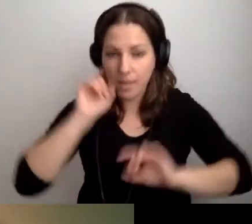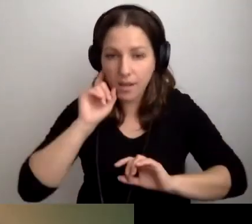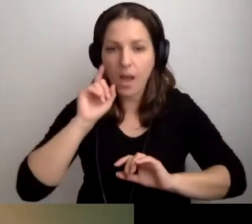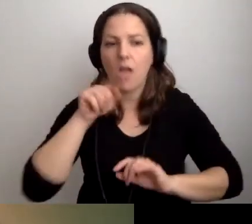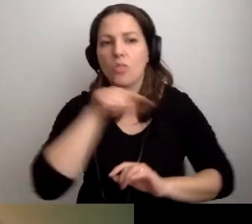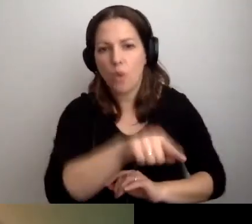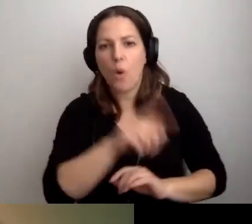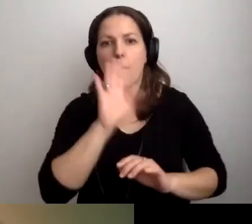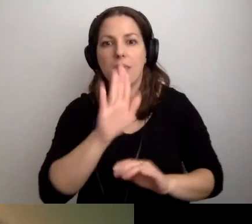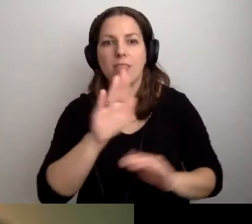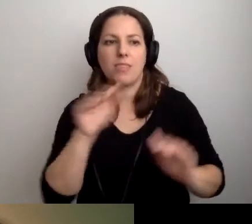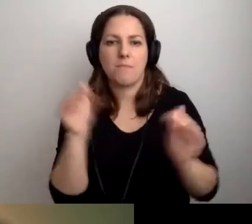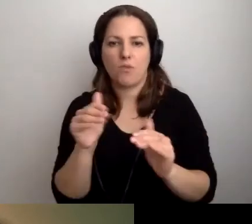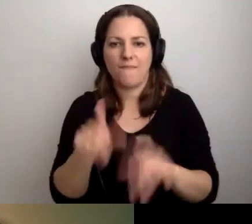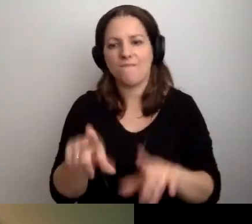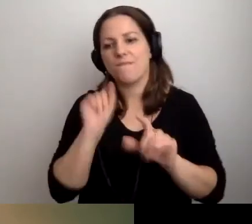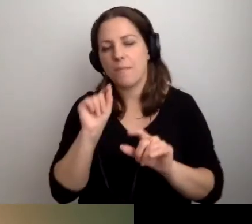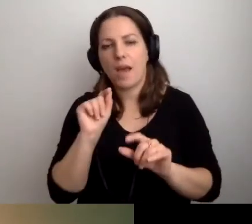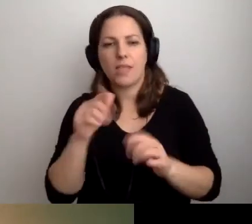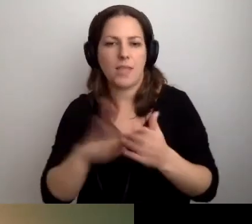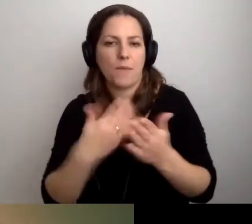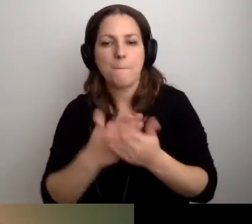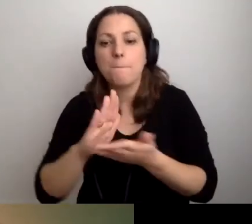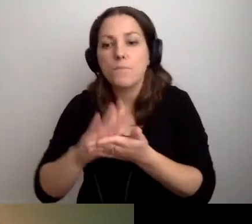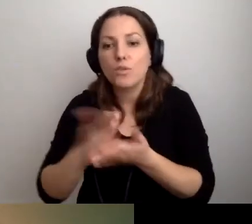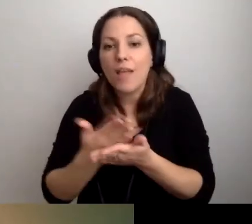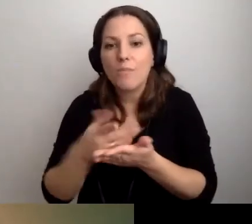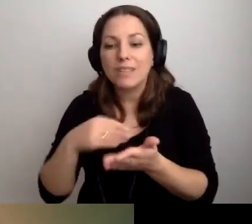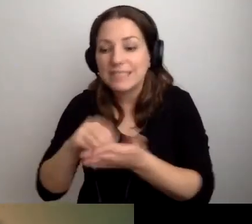i będą mogły wybrać przedmioty, na które się zapisują -